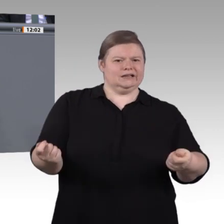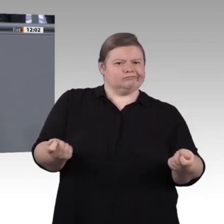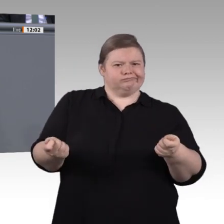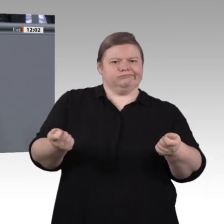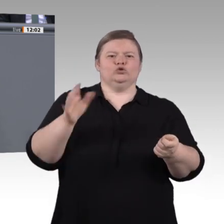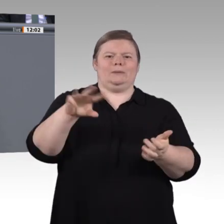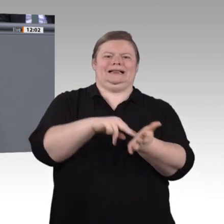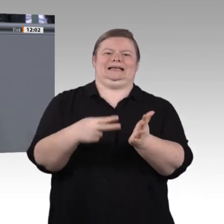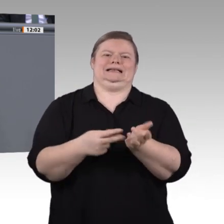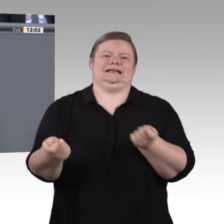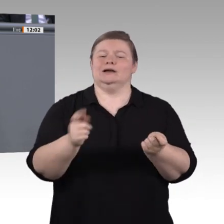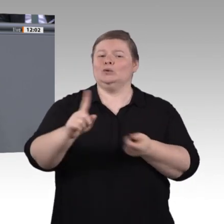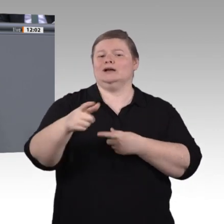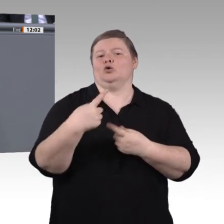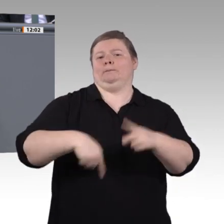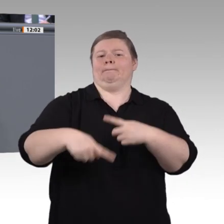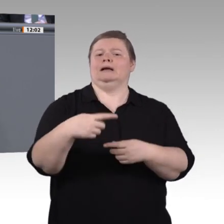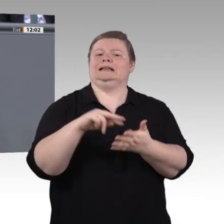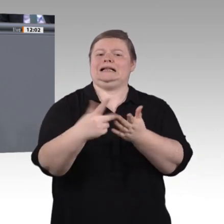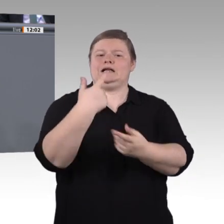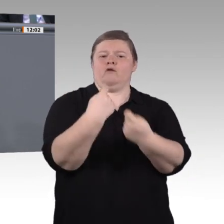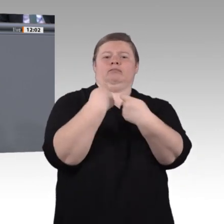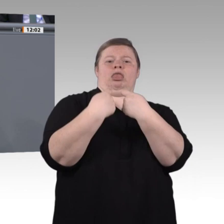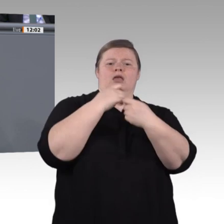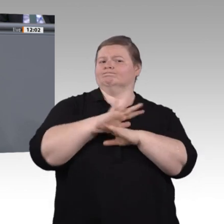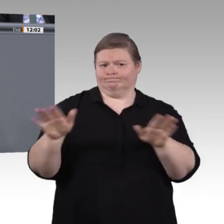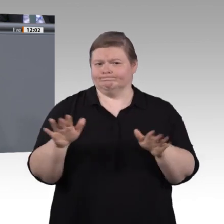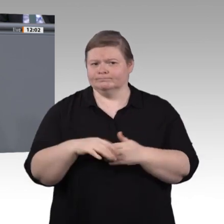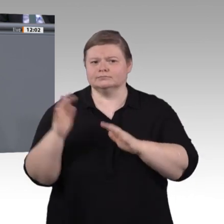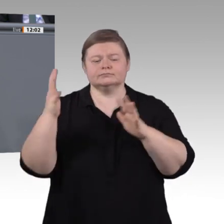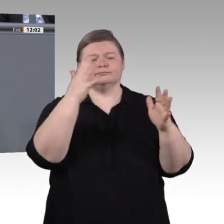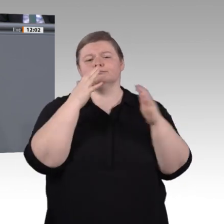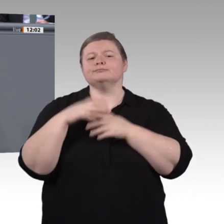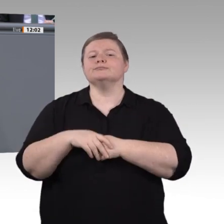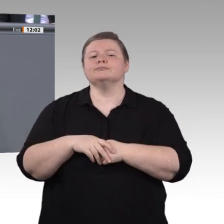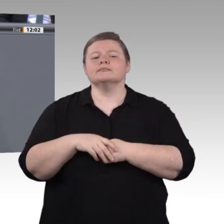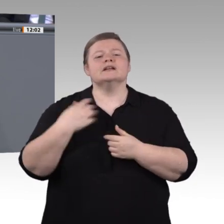den Energieverbrauch drosselt, dass Ressourcen geschont werden. Man muss diese Dinge kritisch